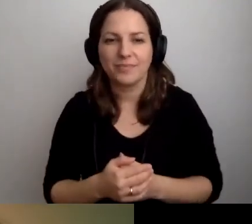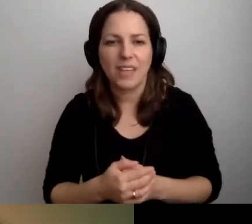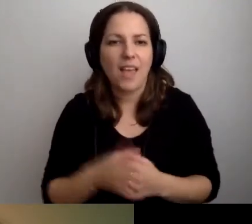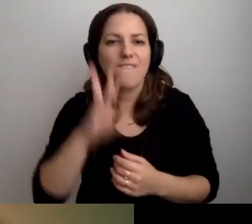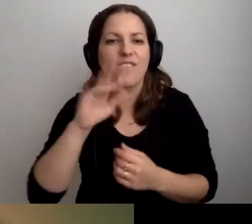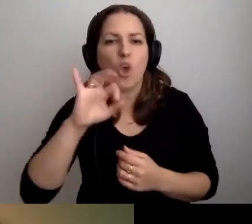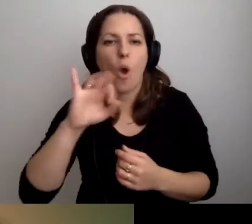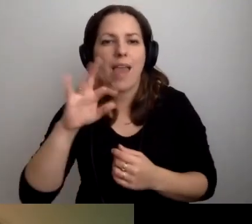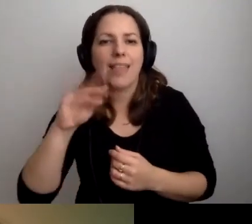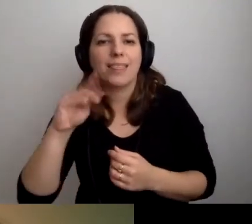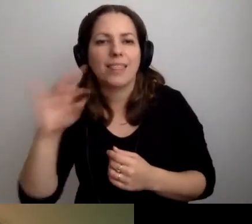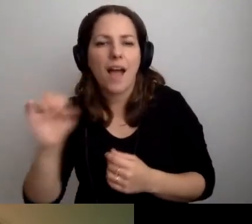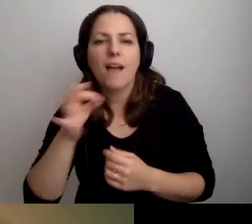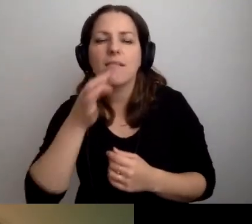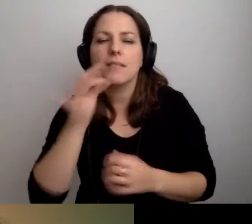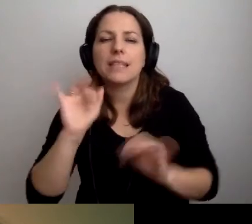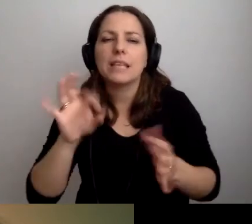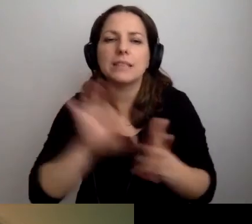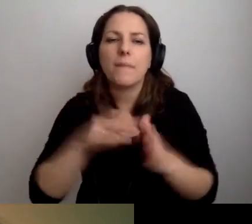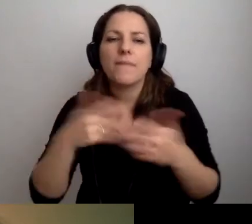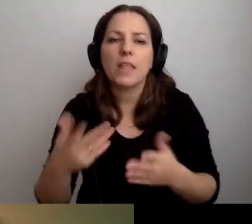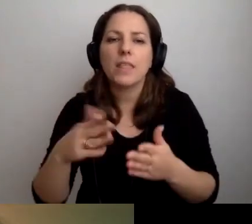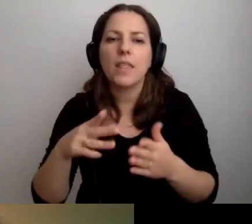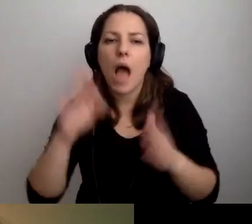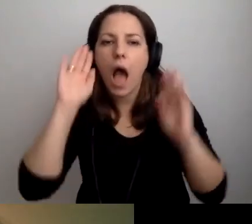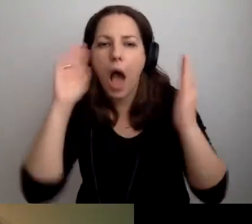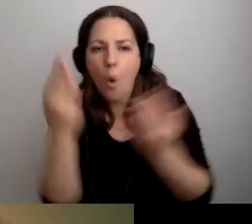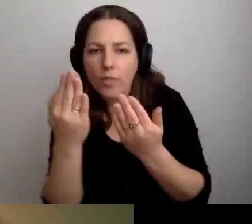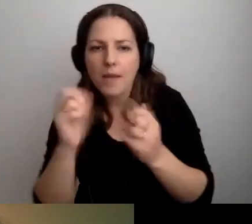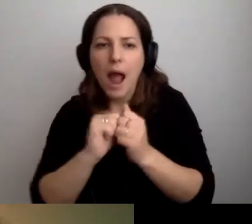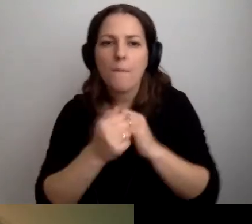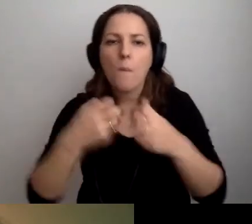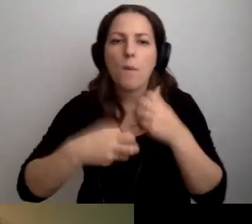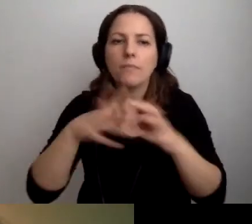jak zapewniać podstawową dostępność dla osób z autyzmem lub problemami z odbiorem bodźców.